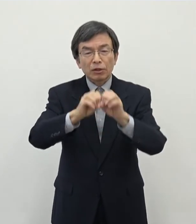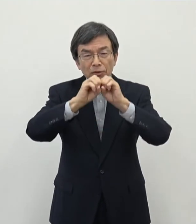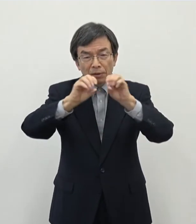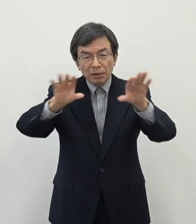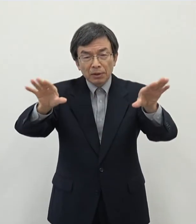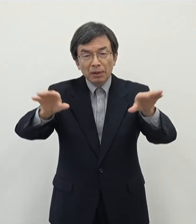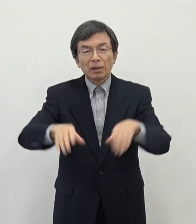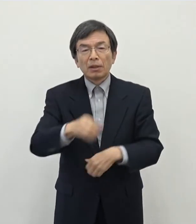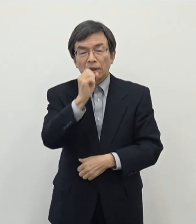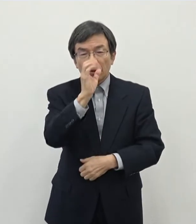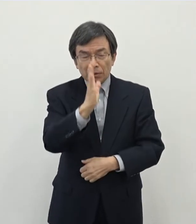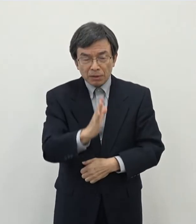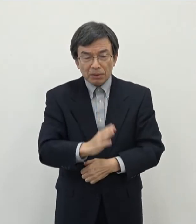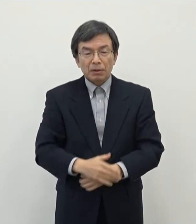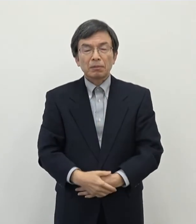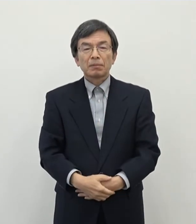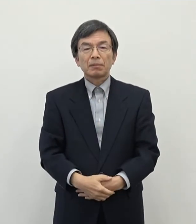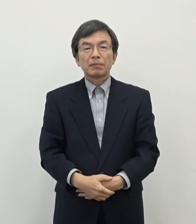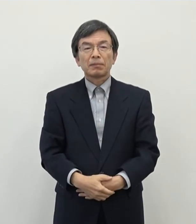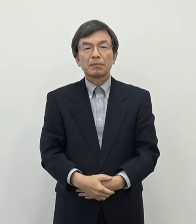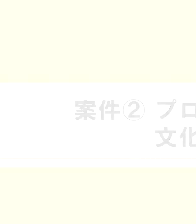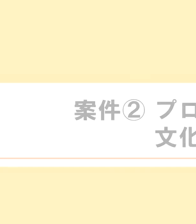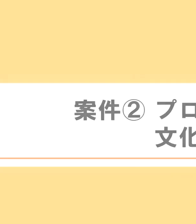よろしくお願い致します